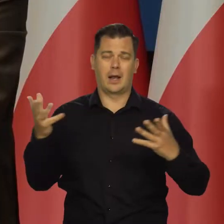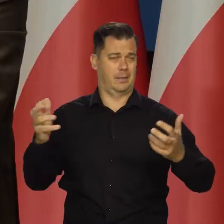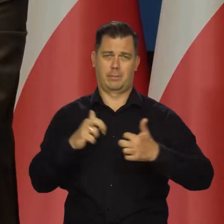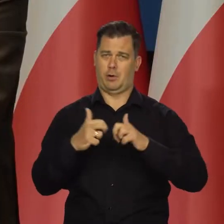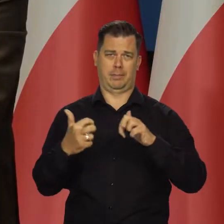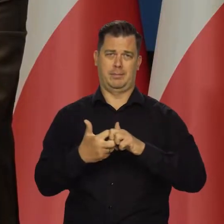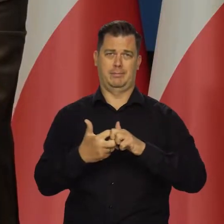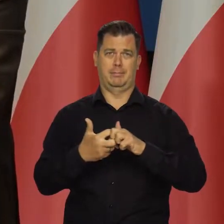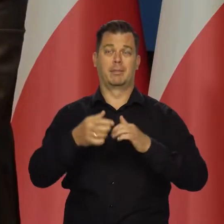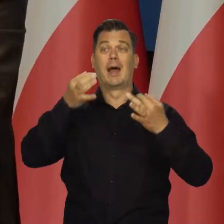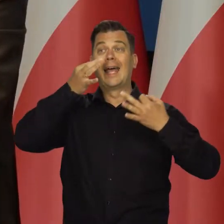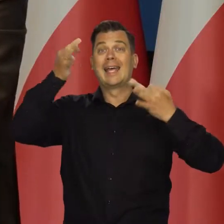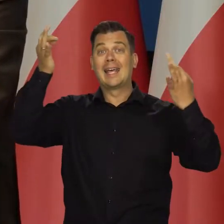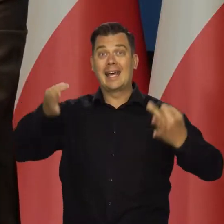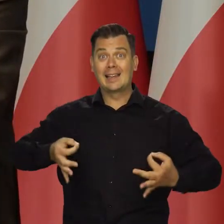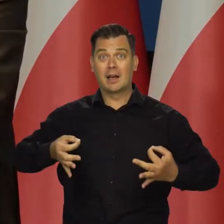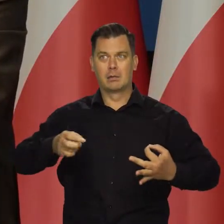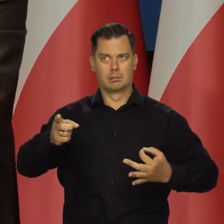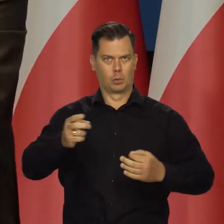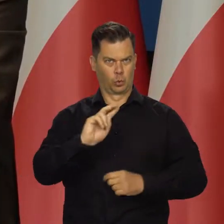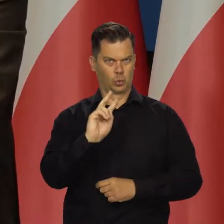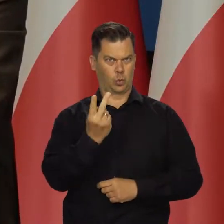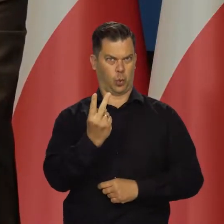Ogromne problemy są w Chinach, drugiej gospodarce świata,